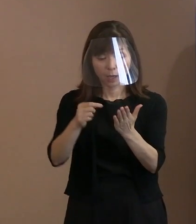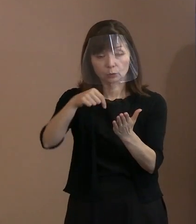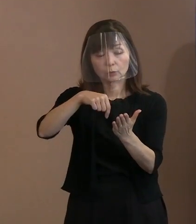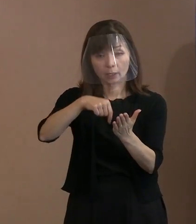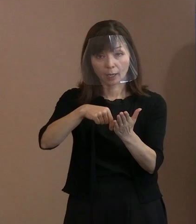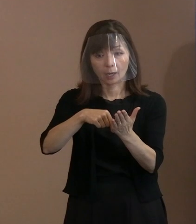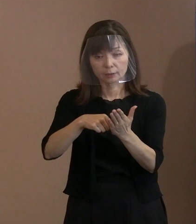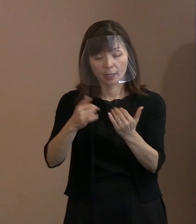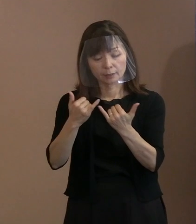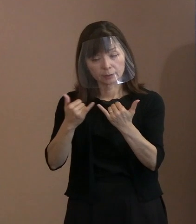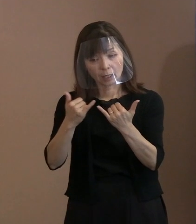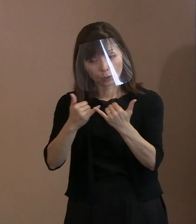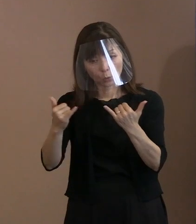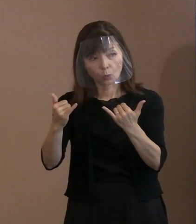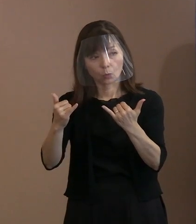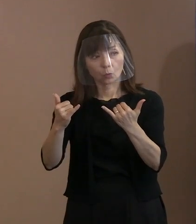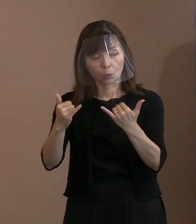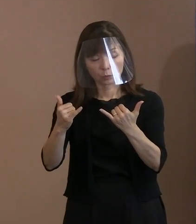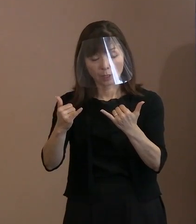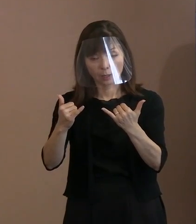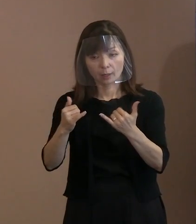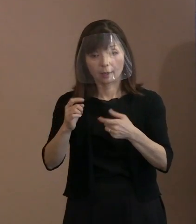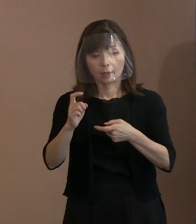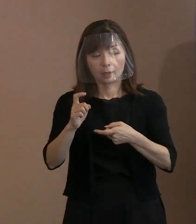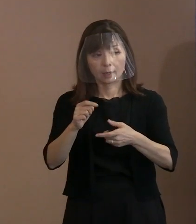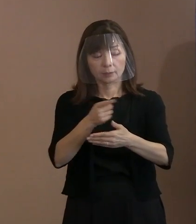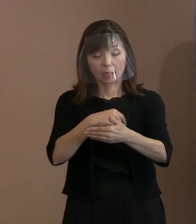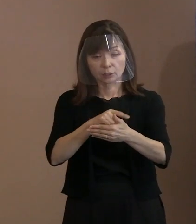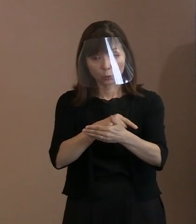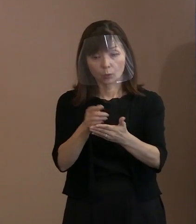このままずばりの文章というのが ちょっと見つかっていなくて､